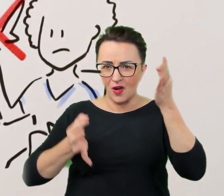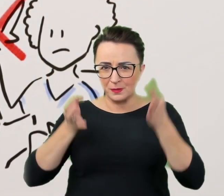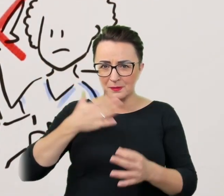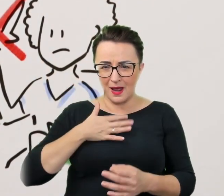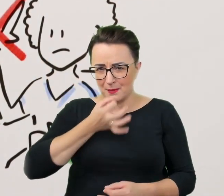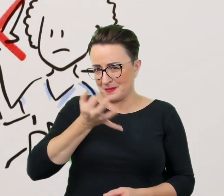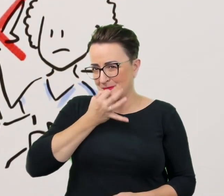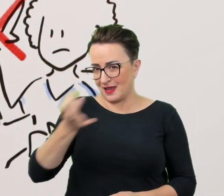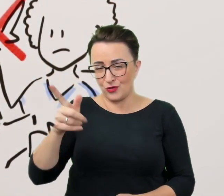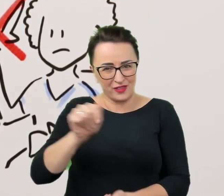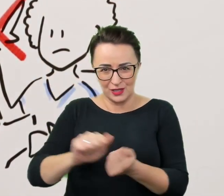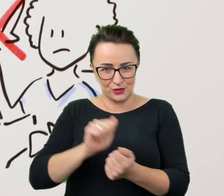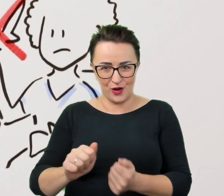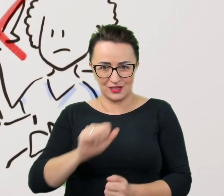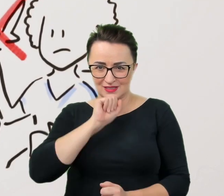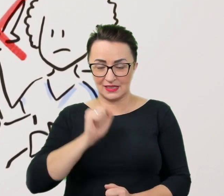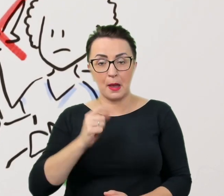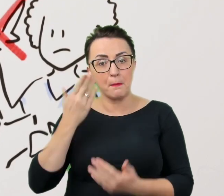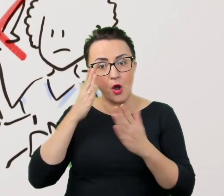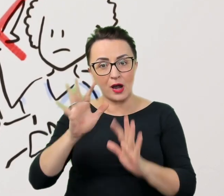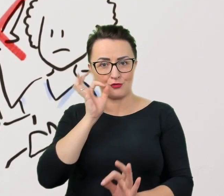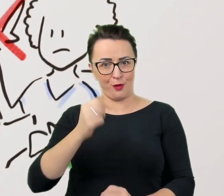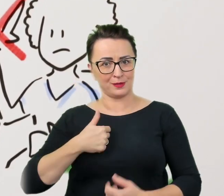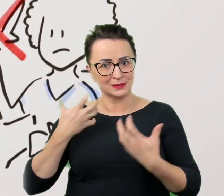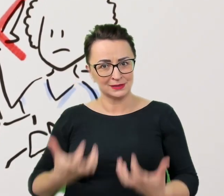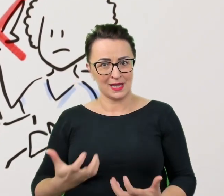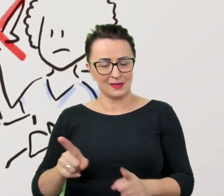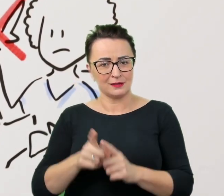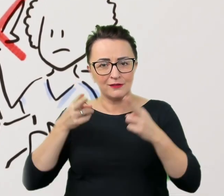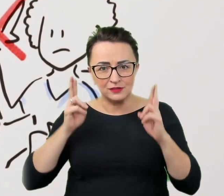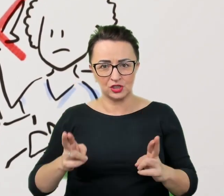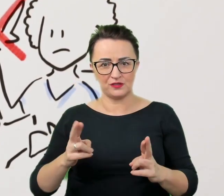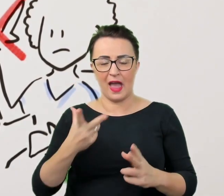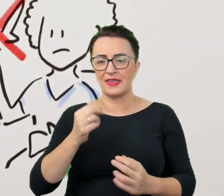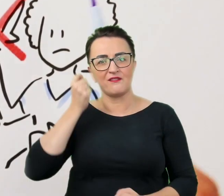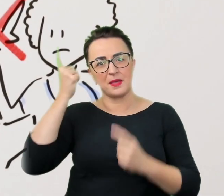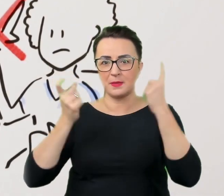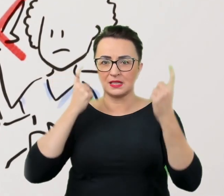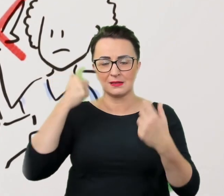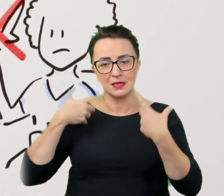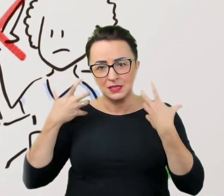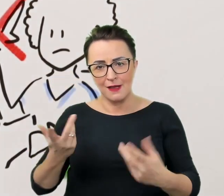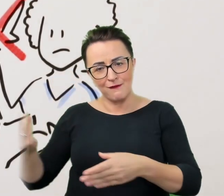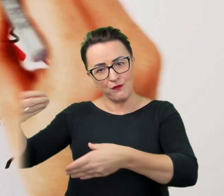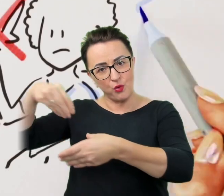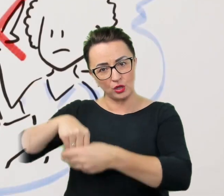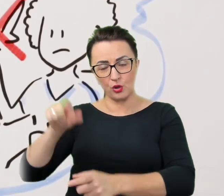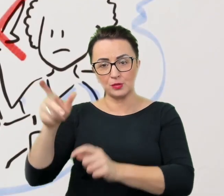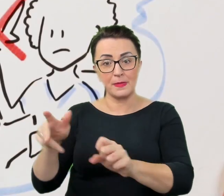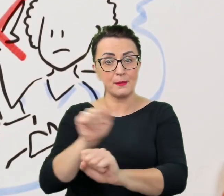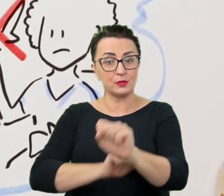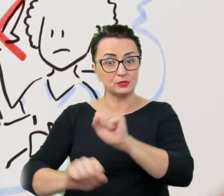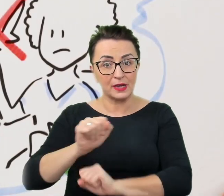a pokaże dobre intencje i rzeczywistą, a nie wykreowaną, chęć włączenia osób z niepełnosprawnościami w zestaw wydarzeń.